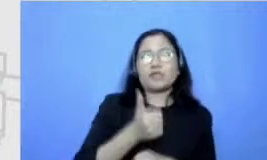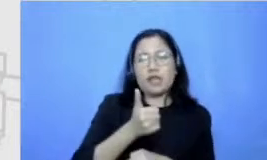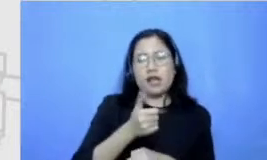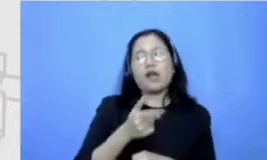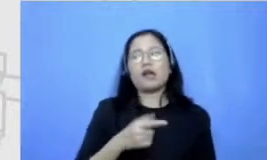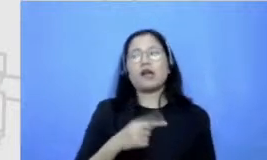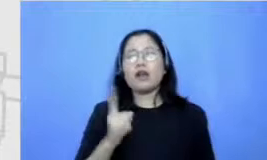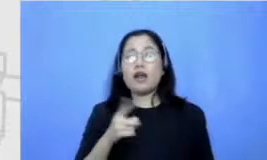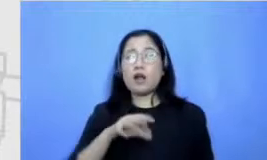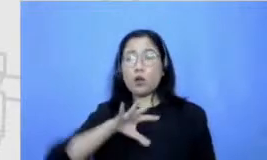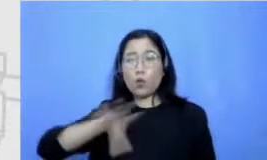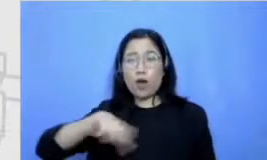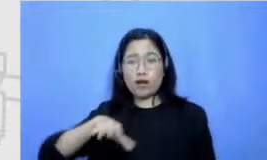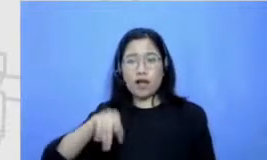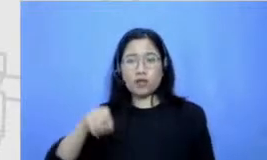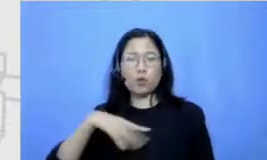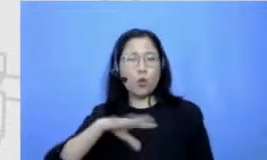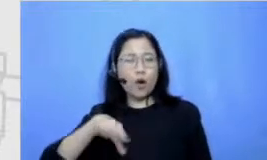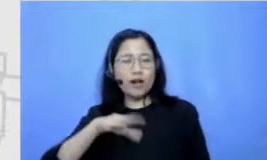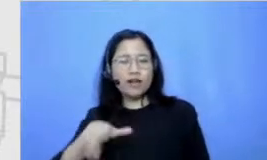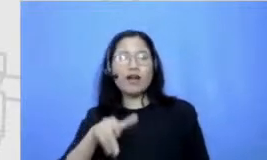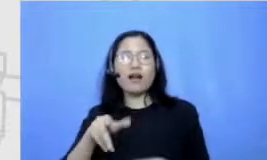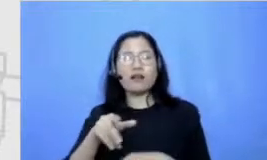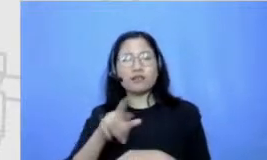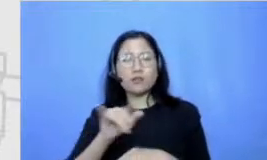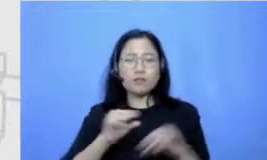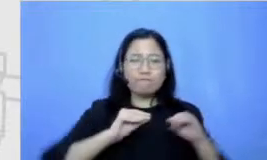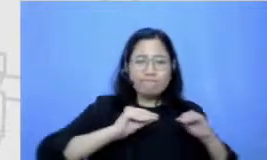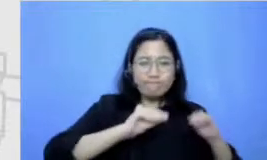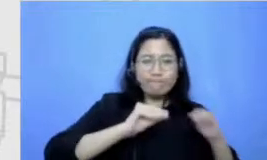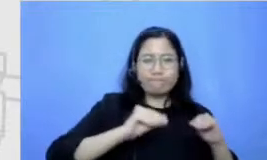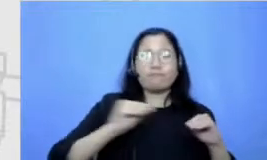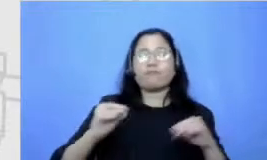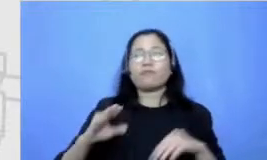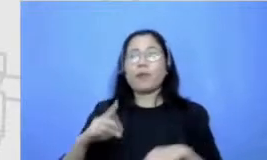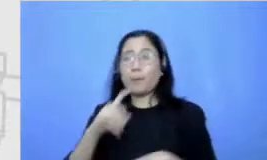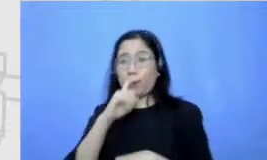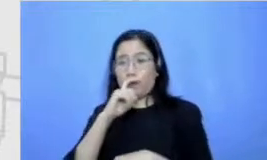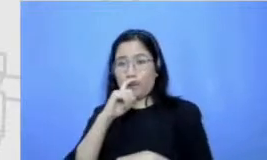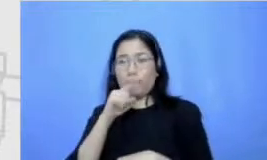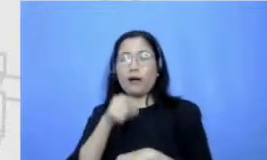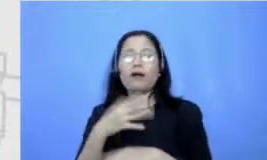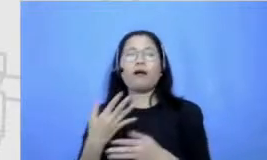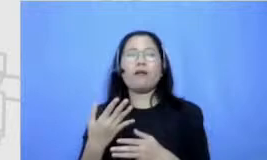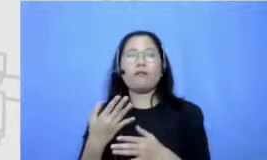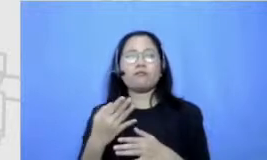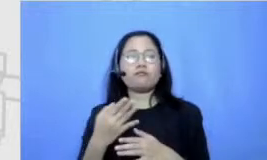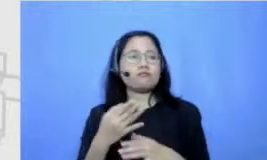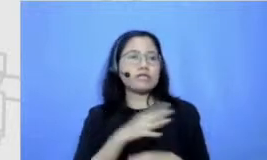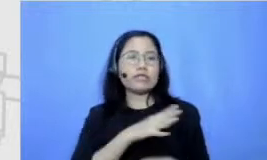kan pada pendidik ya Fit Abi tuh pendidik dosen dan jadi kita tuh terbiasa aku dan kakakku dan